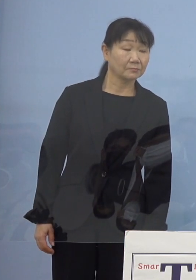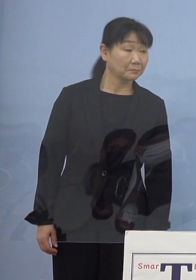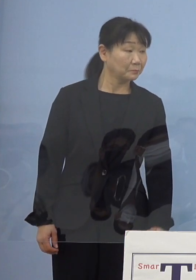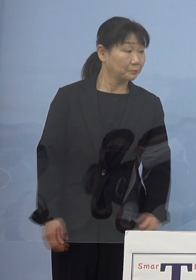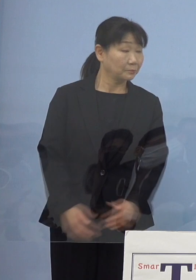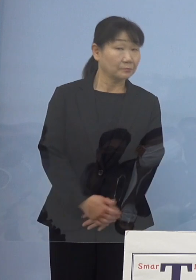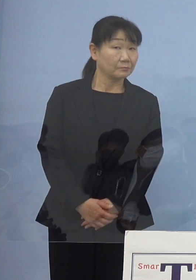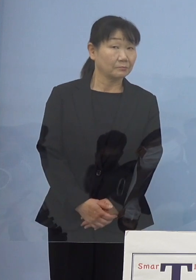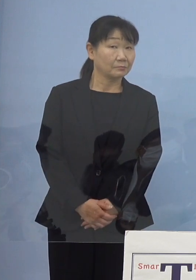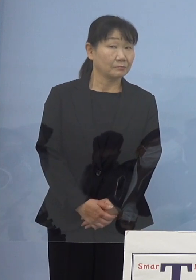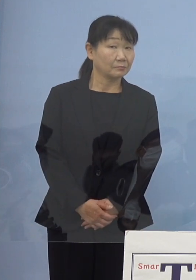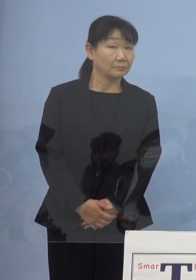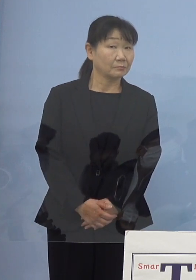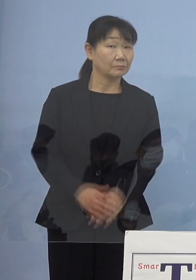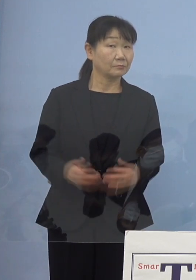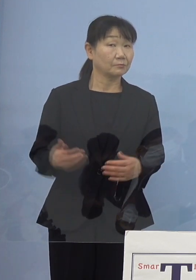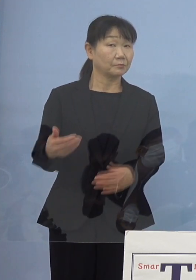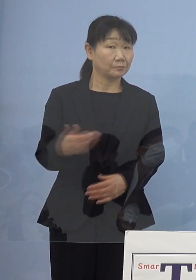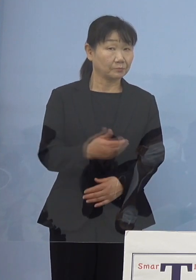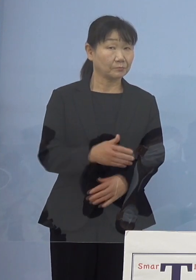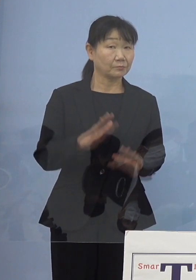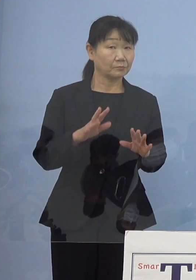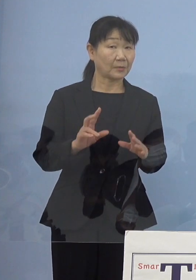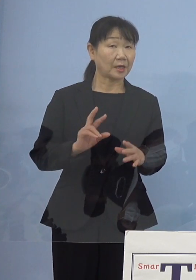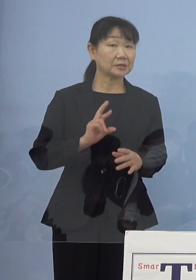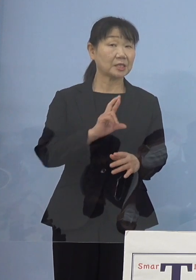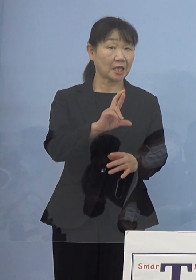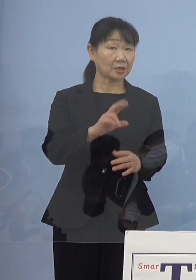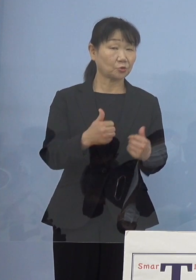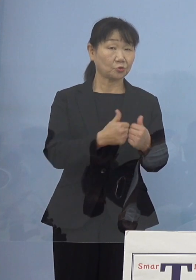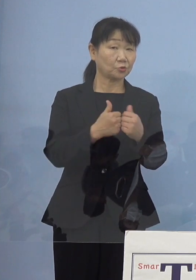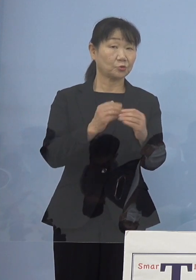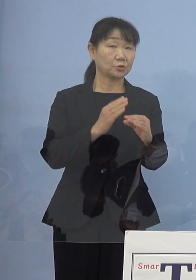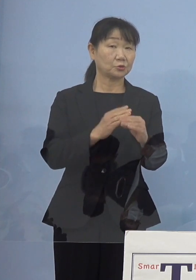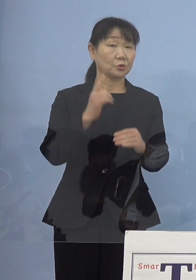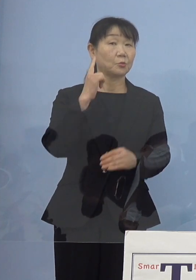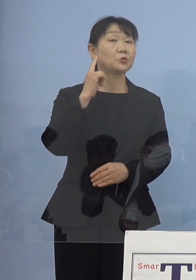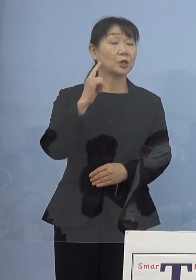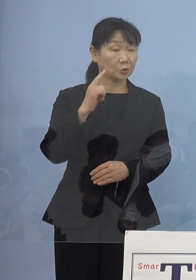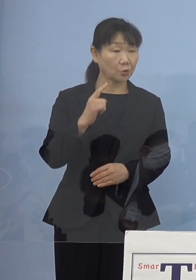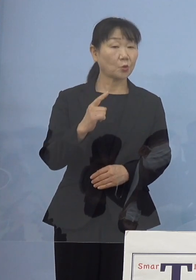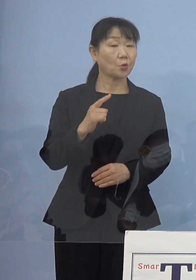今JRと協議している段階だと思うんですけれども 進捗状況を教えてもらえますか